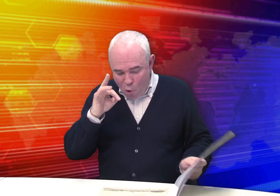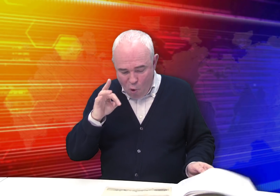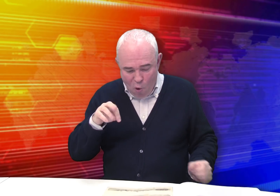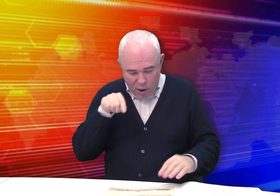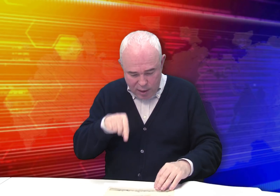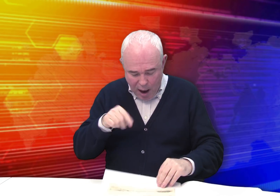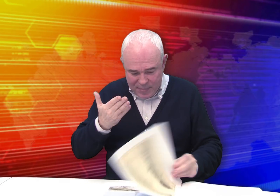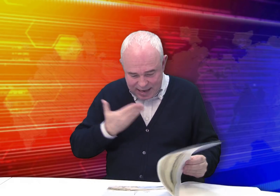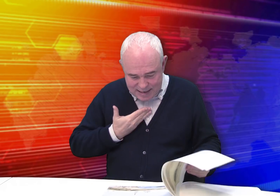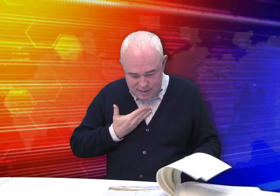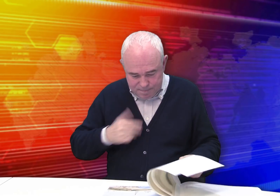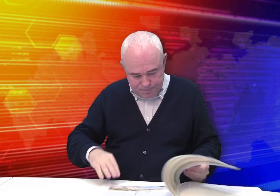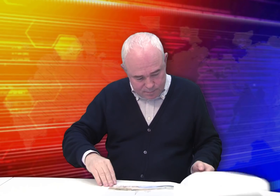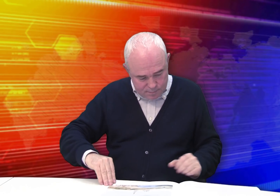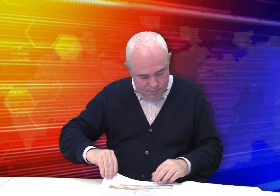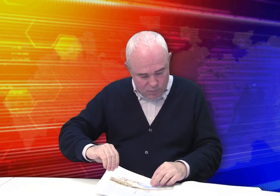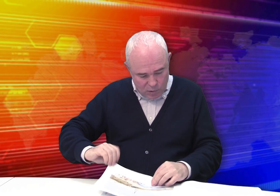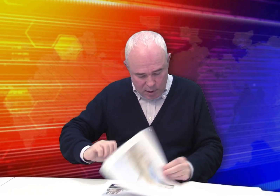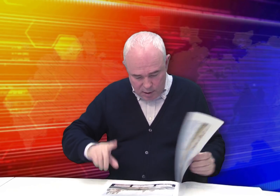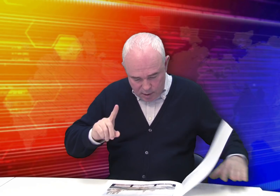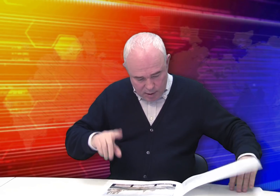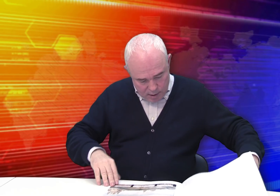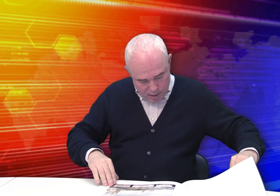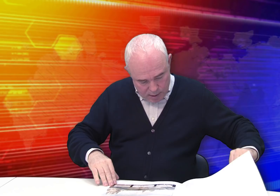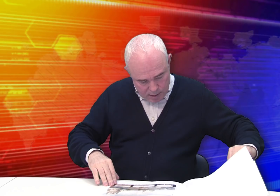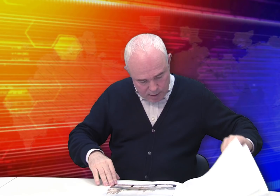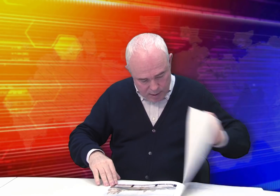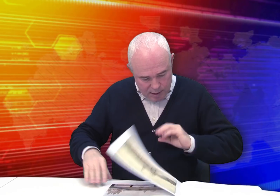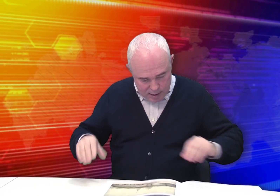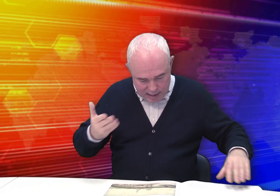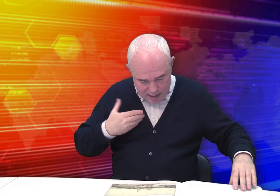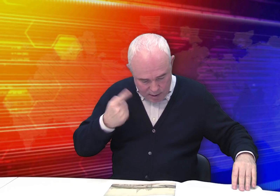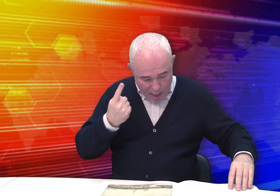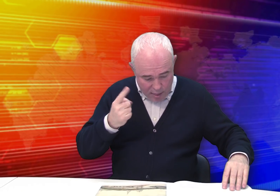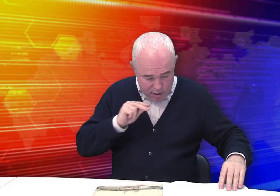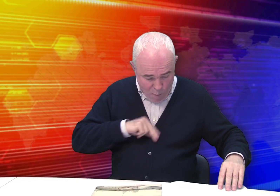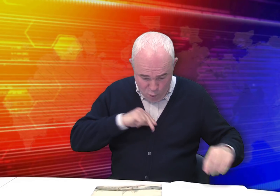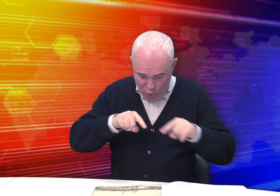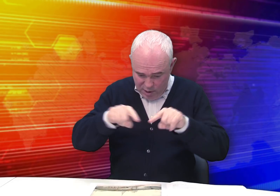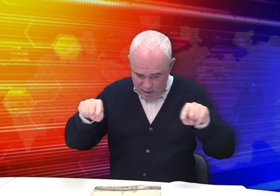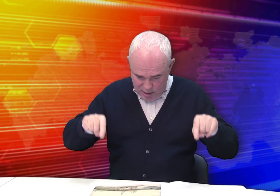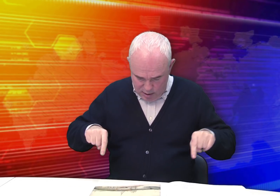Но там есть одна работа: